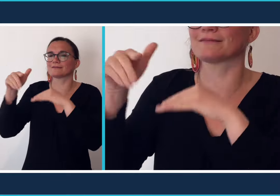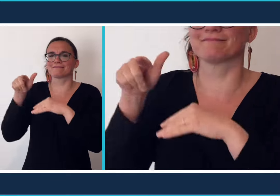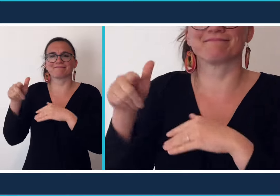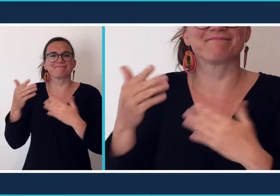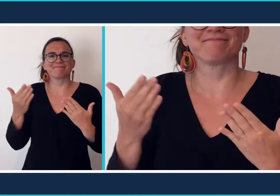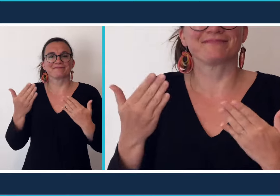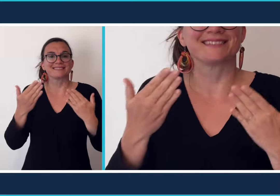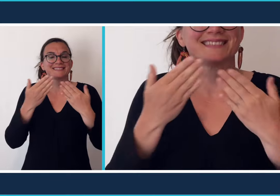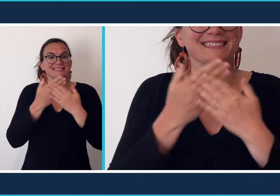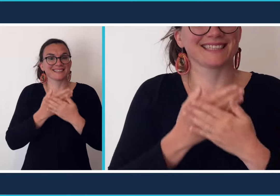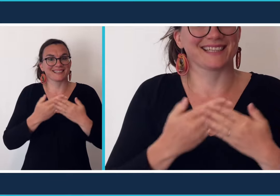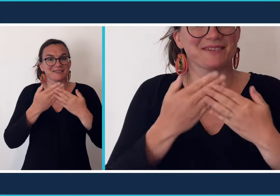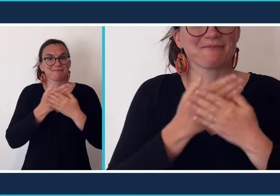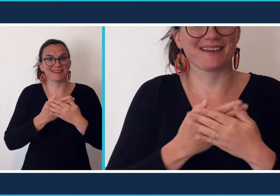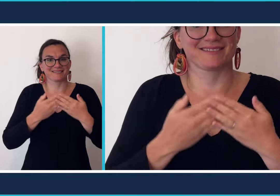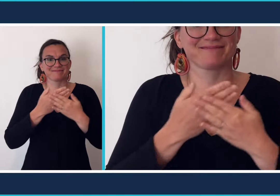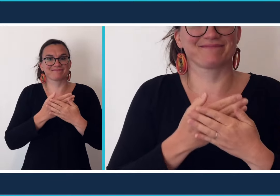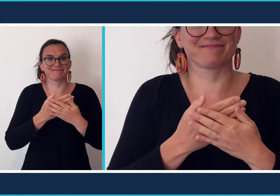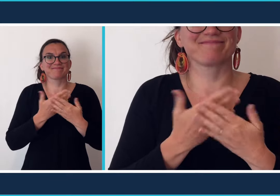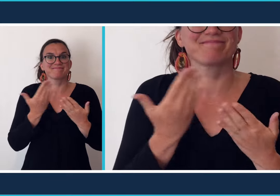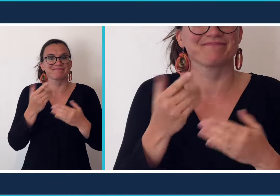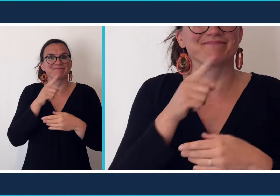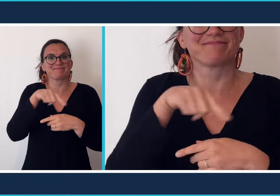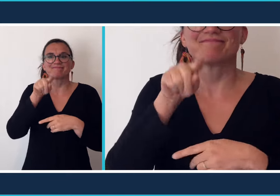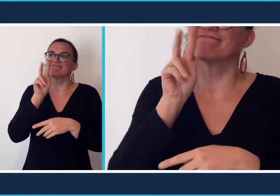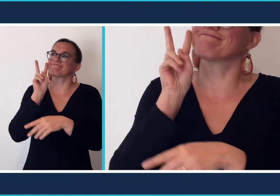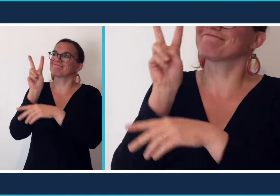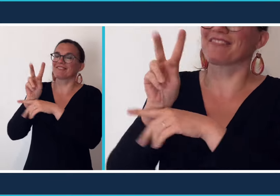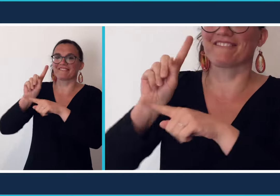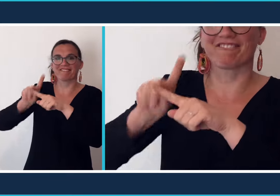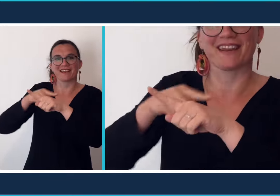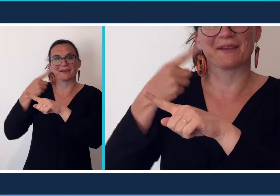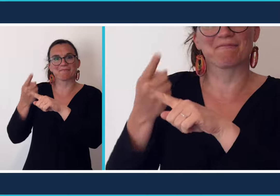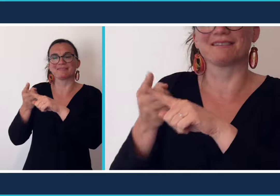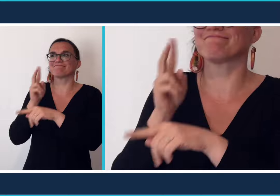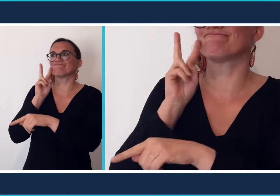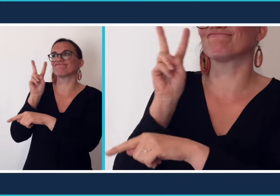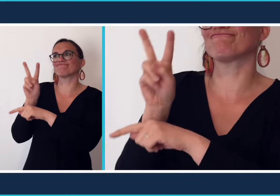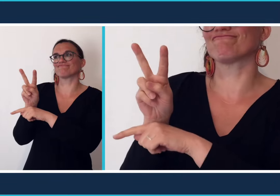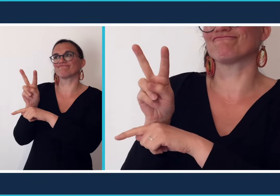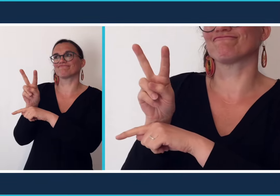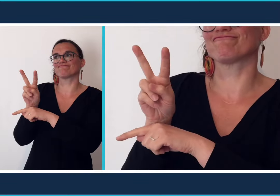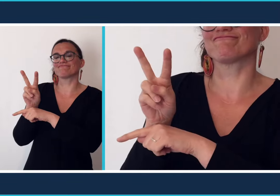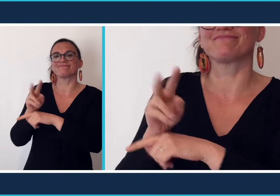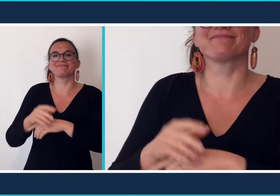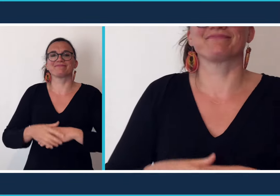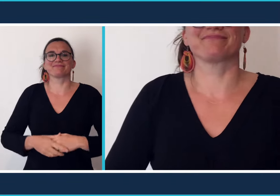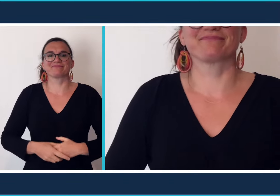dans ce cas vous irez au [cinéma] pour voir des films.